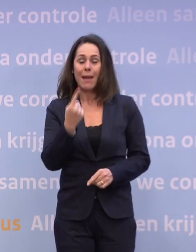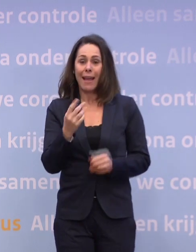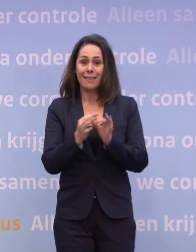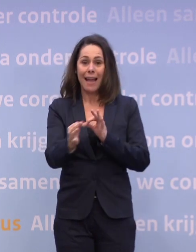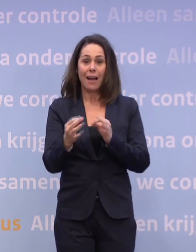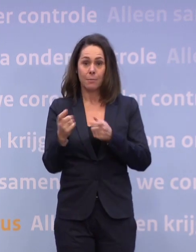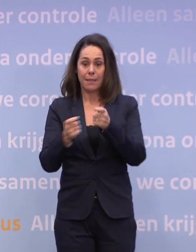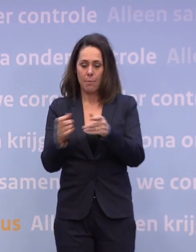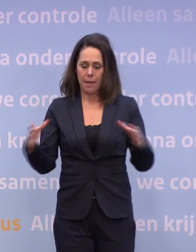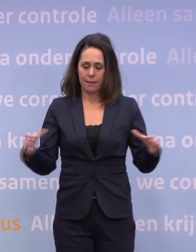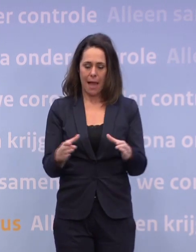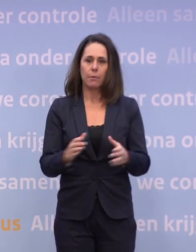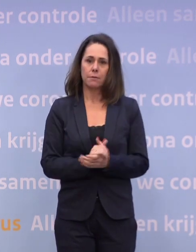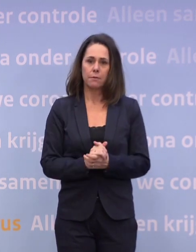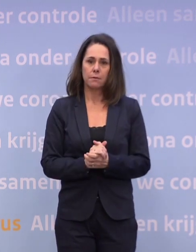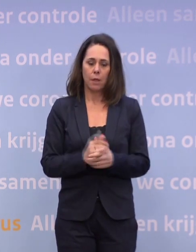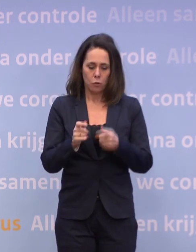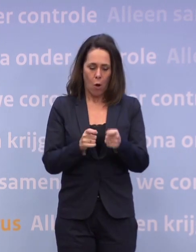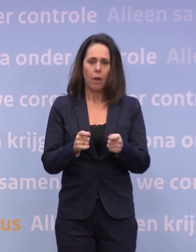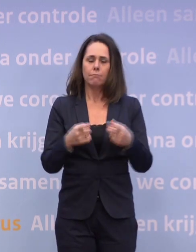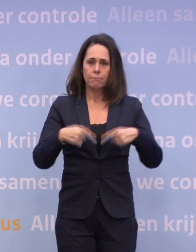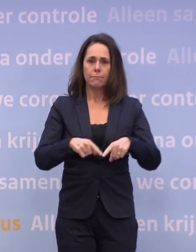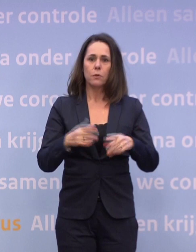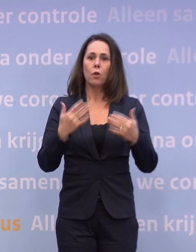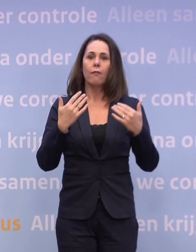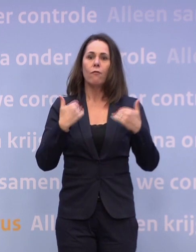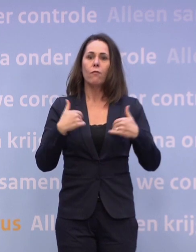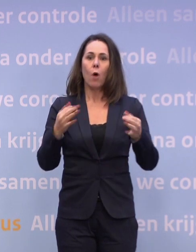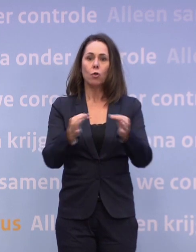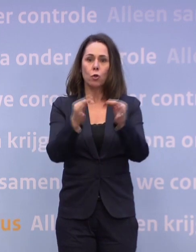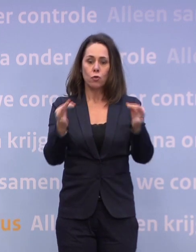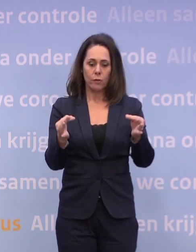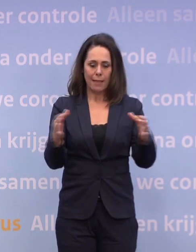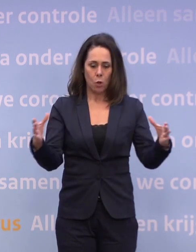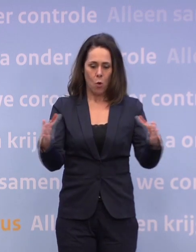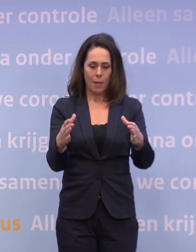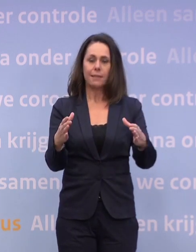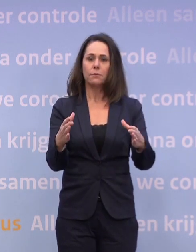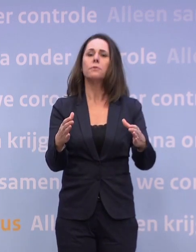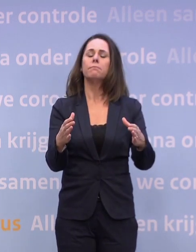En dat is ervoor te zorgen dat onze volksgezondheid zo goed mogelijk... ...onze collectieve volksgezondheid zo goed mogelijk door deze crisis gaat...